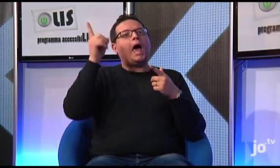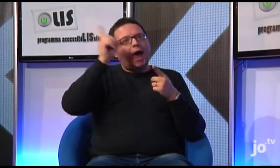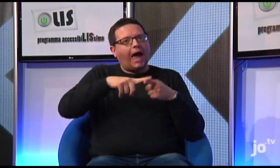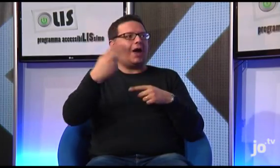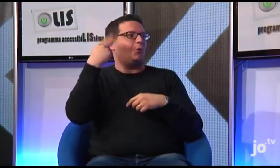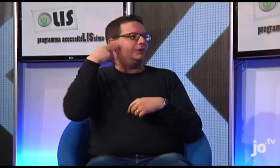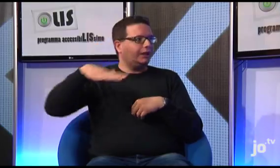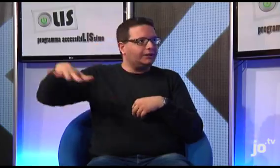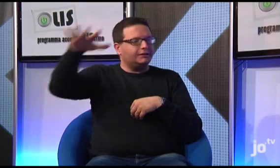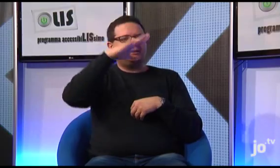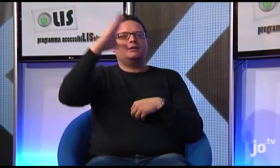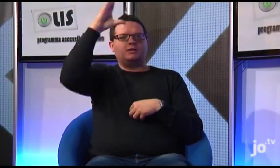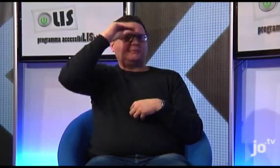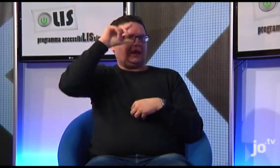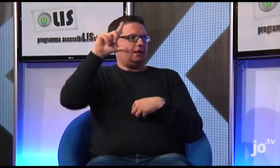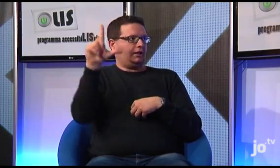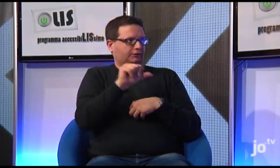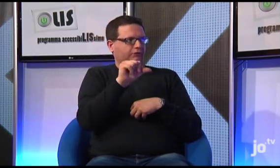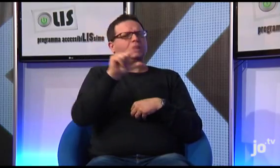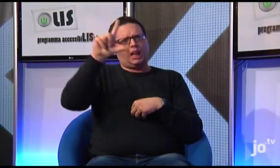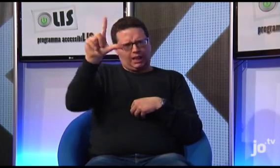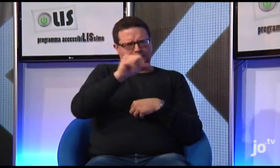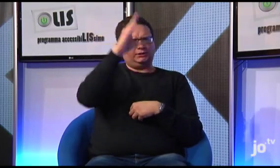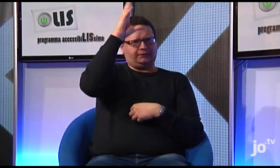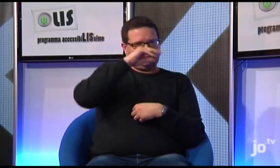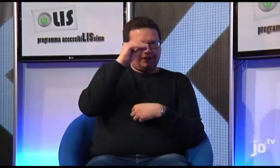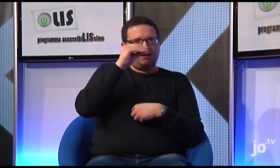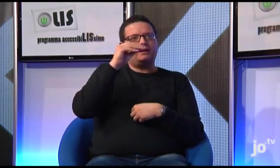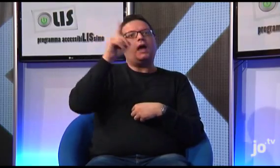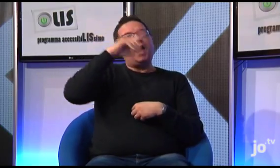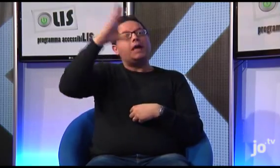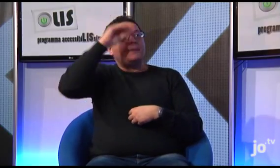Vedo che attualmente molti udenti imparano non solo la LIS